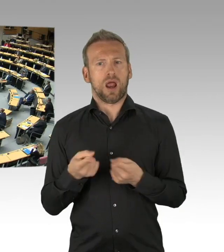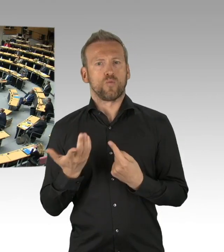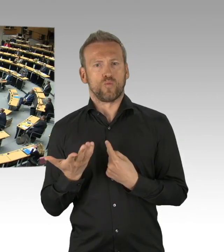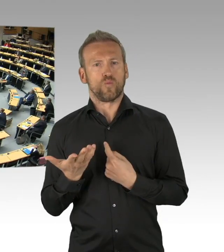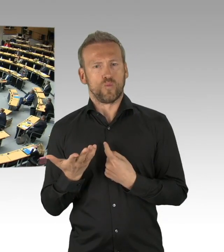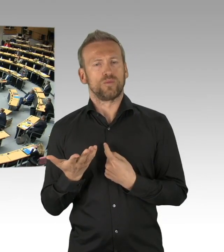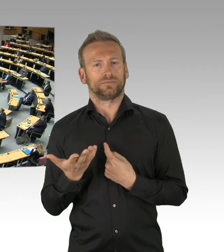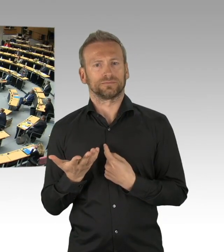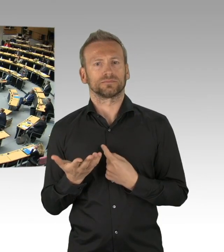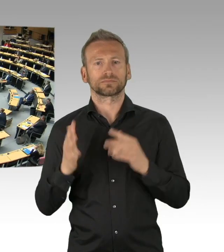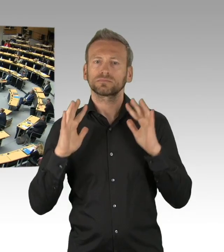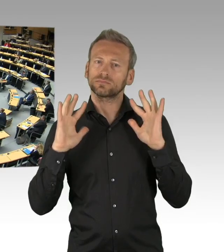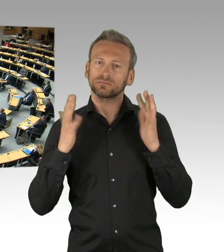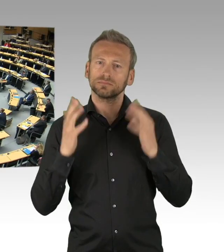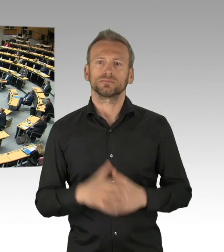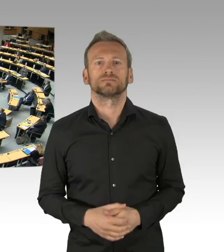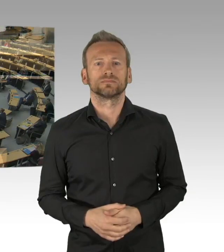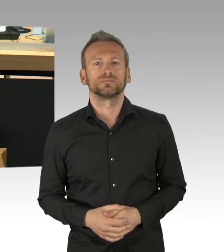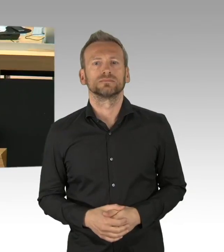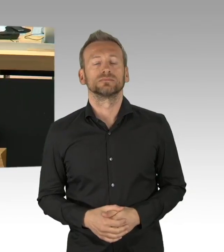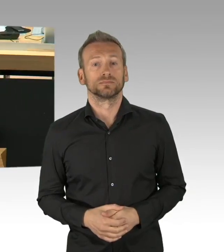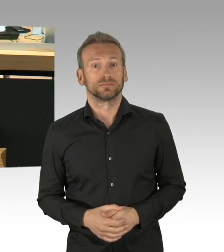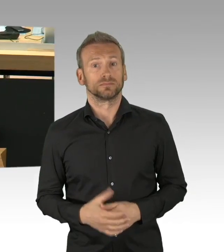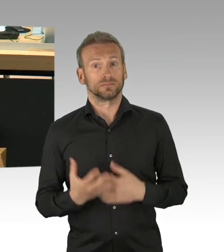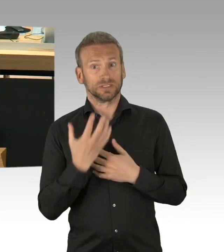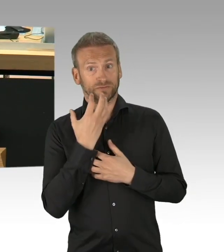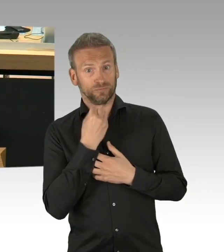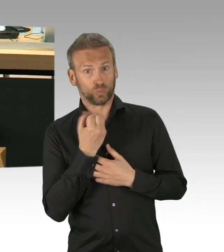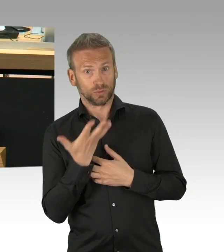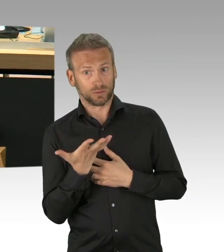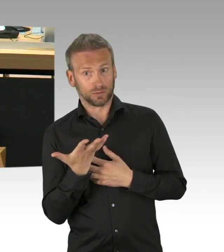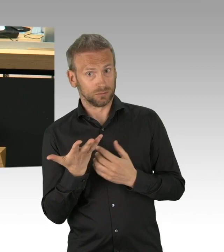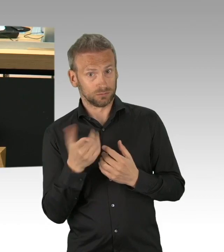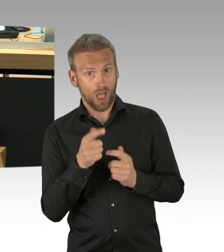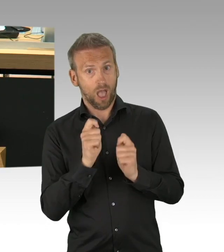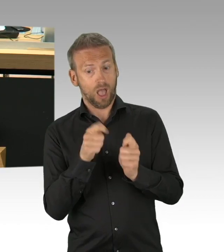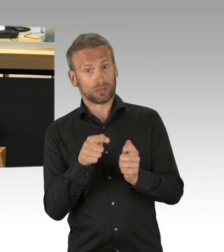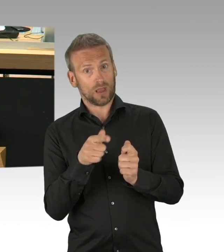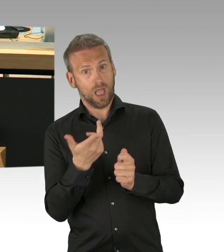das Widersprechen, das stellen wir dann danach fest. Also, es ist ja bemerkenswert, Herr Kollege Fresdorf,